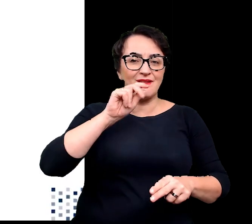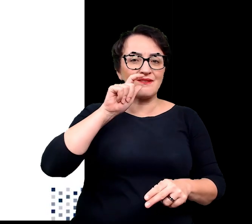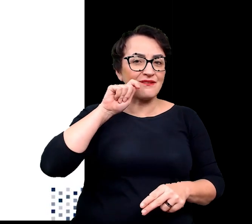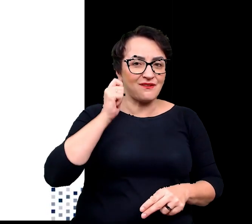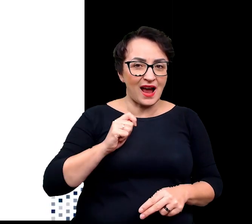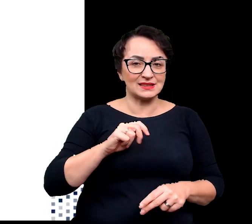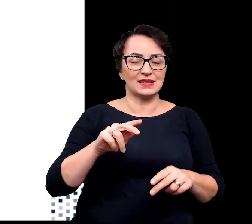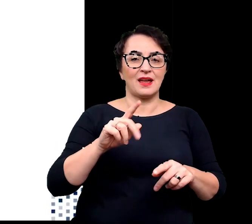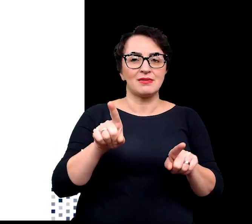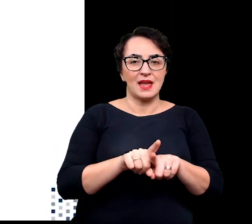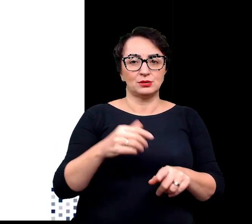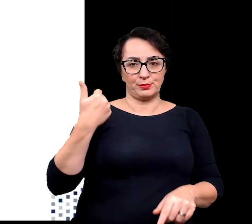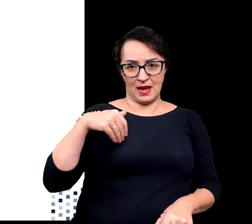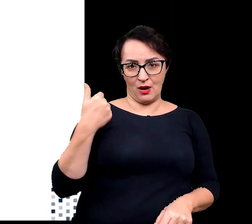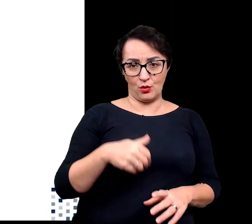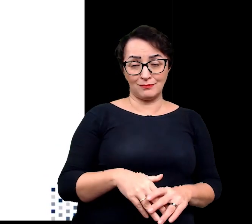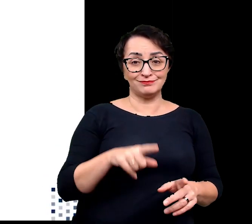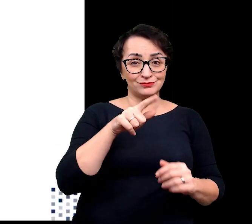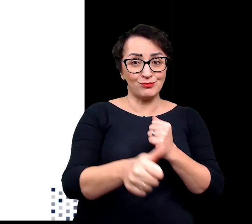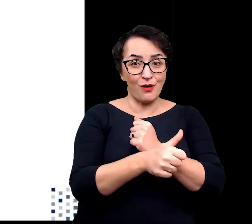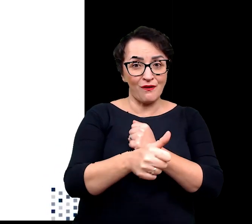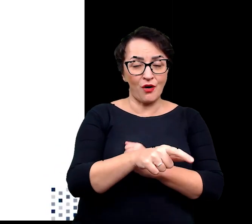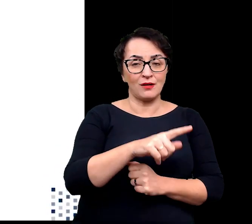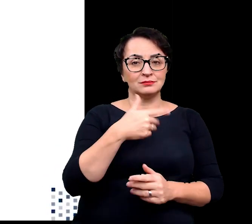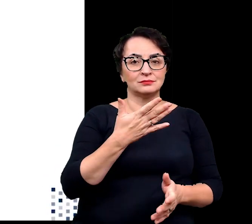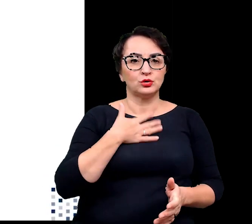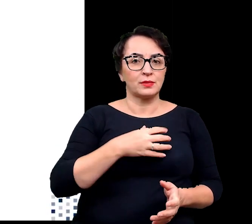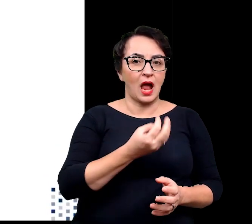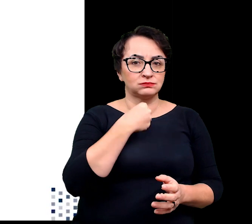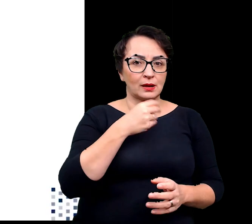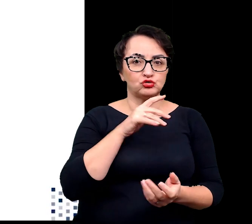Ze względu właśnie na ten fakt stają się łakomym kąskiem dla szkodników.